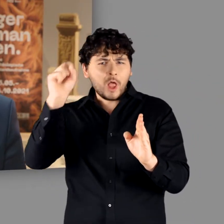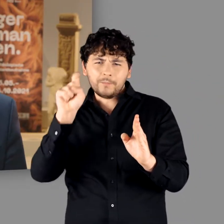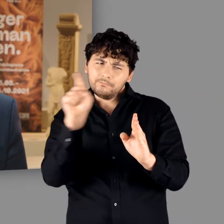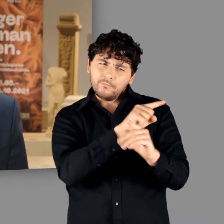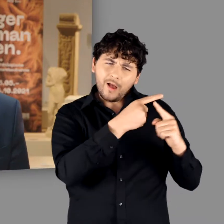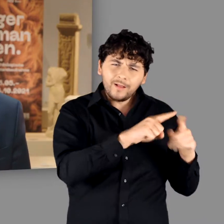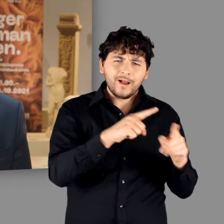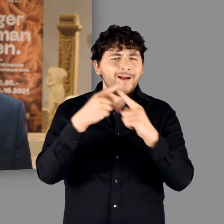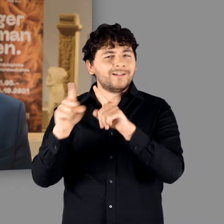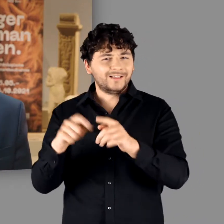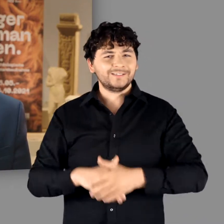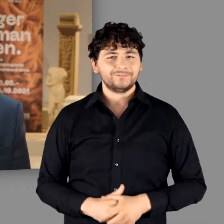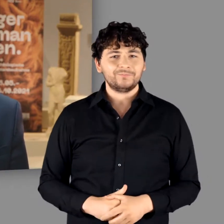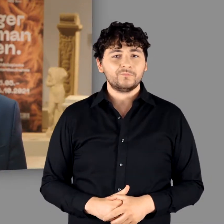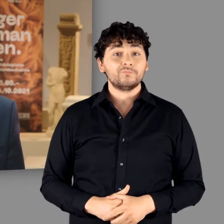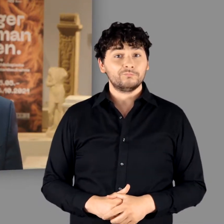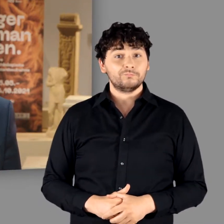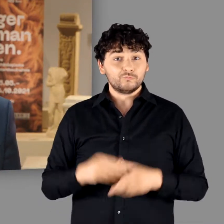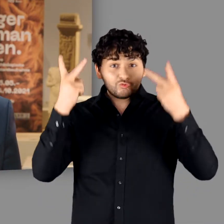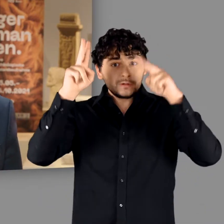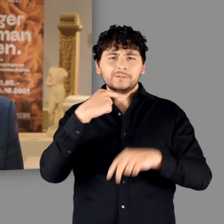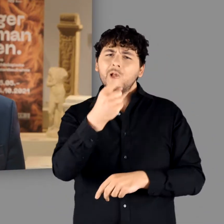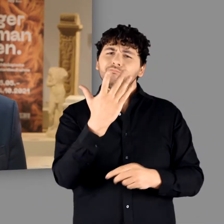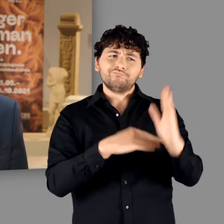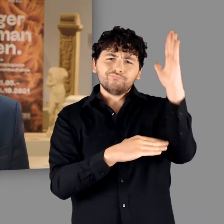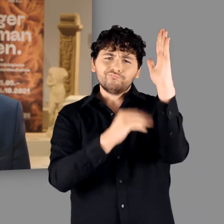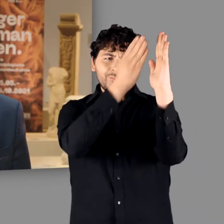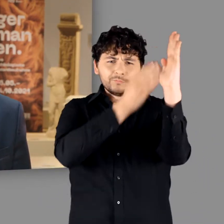Nachdem Caesar erstmals die Vorstellung von einer homogenen Ethnie